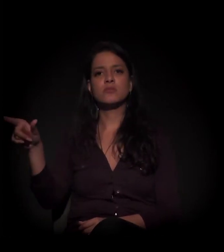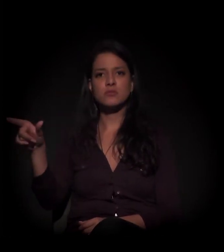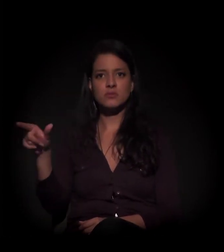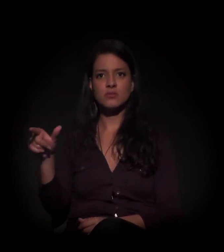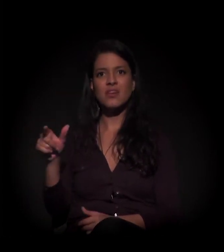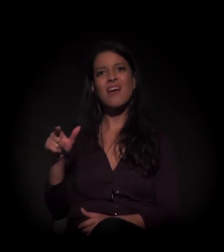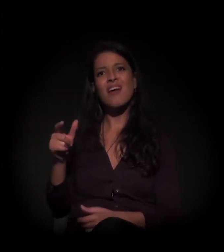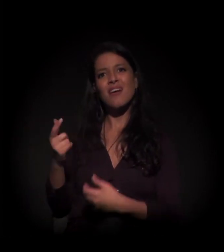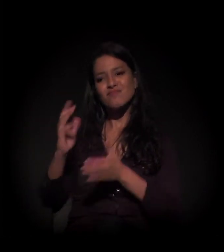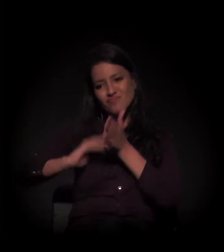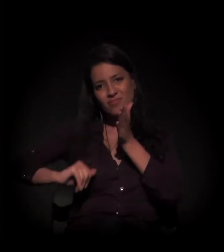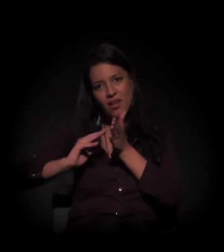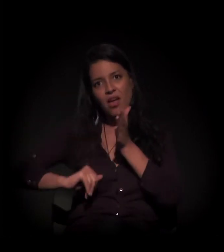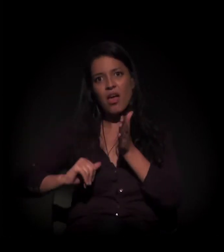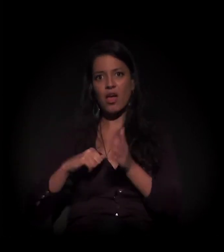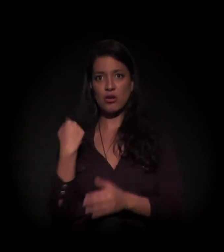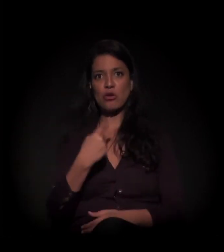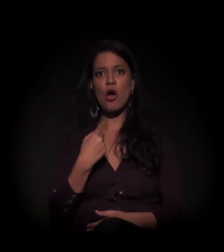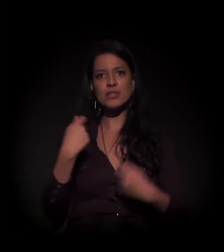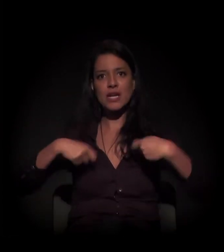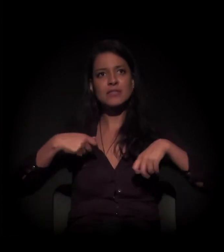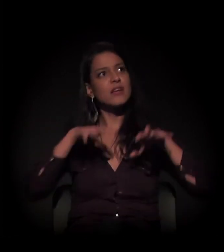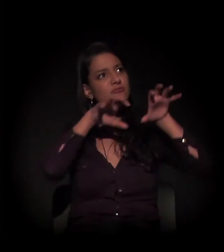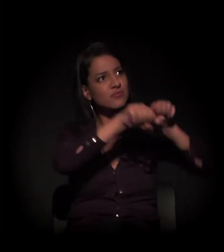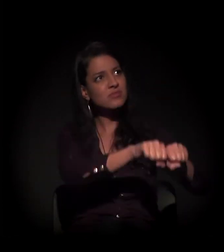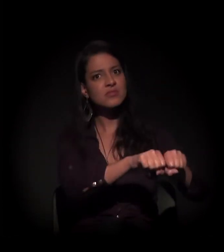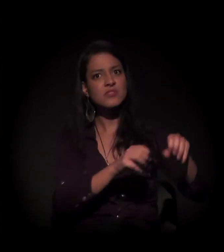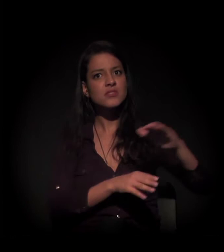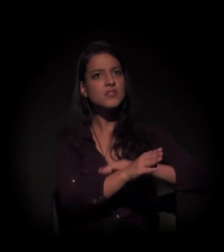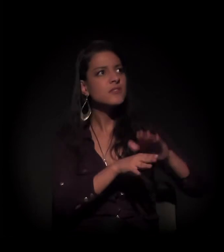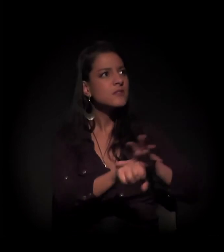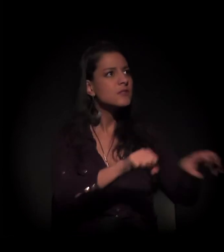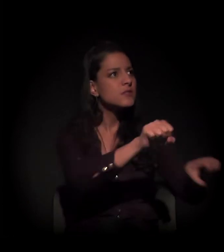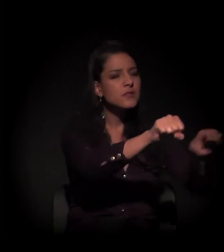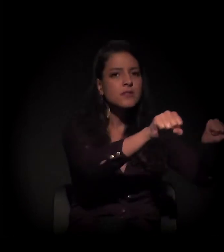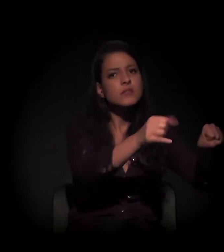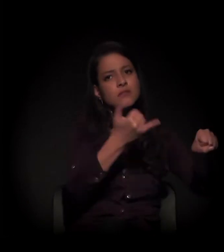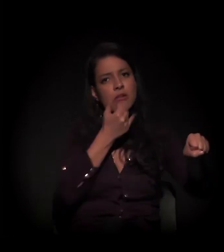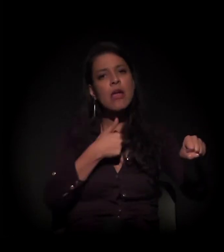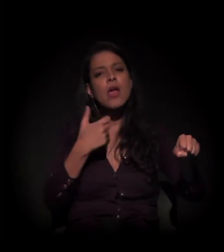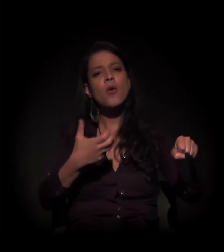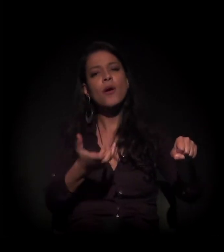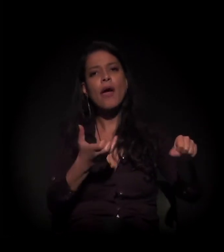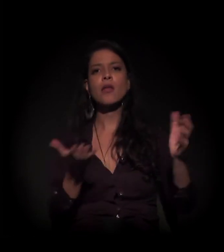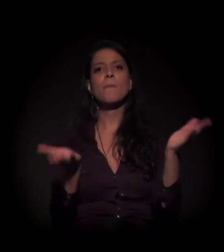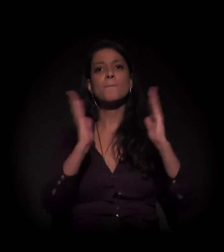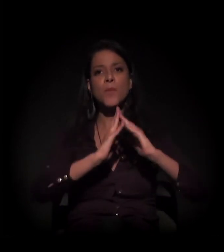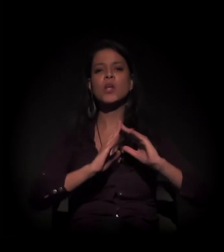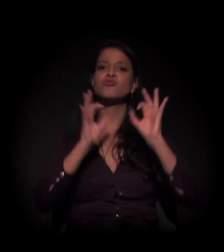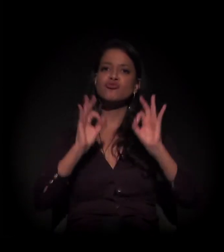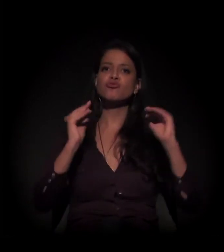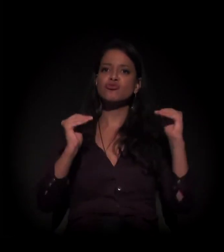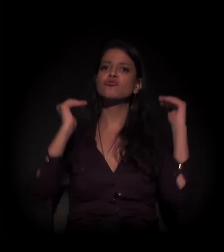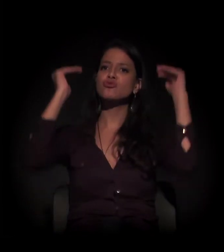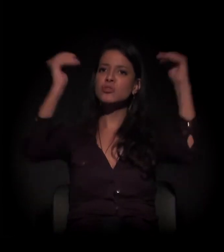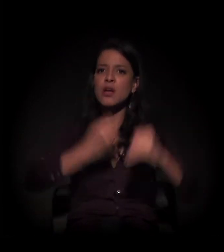como a que nossa necessidade foi obrigada a fazer com este imóvel aqui. Então queremos moradia digna, com qualidade de vida,